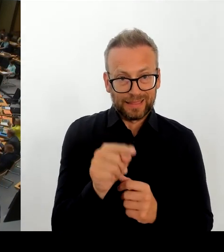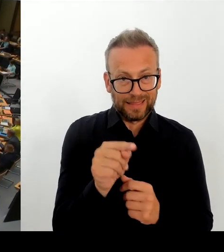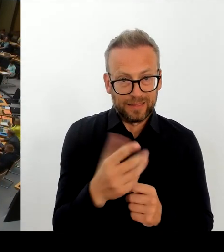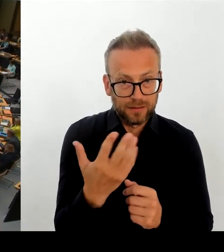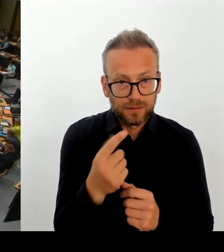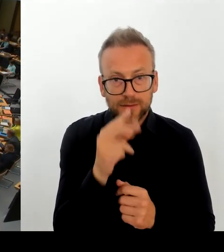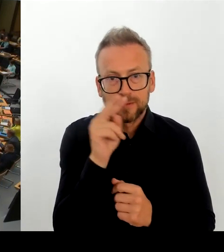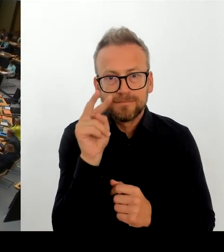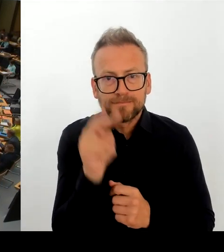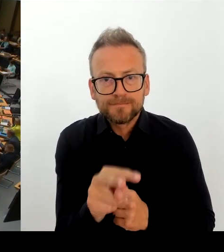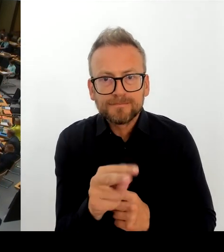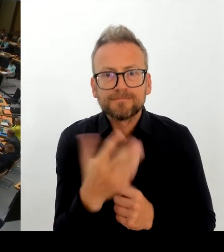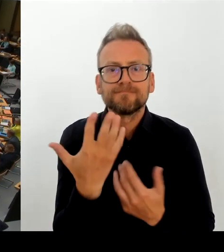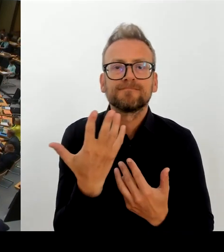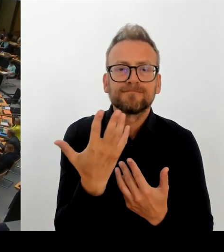Nachfrage an die Kollegin Schneider. Bitteschön.